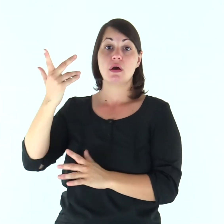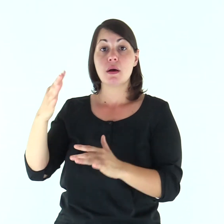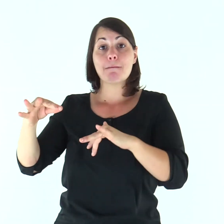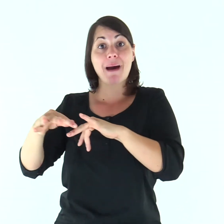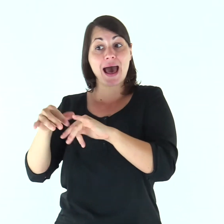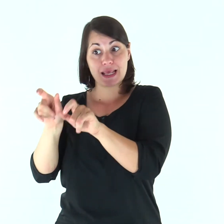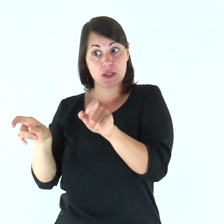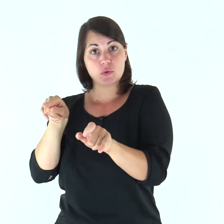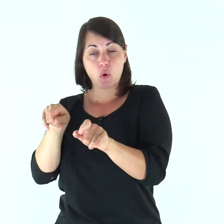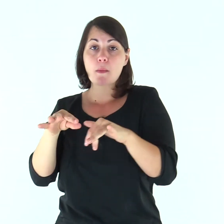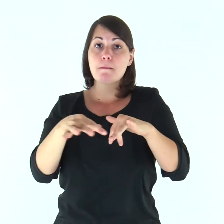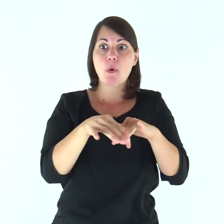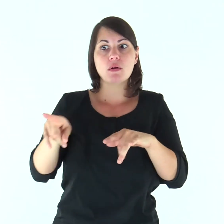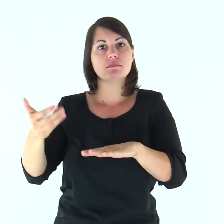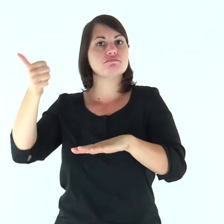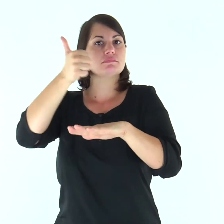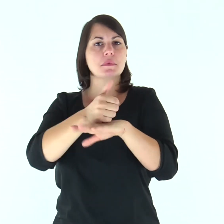il marito infatti è capo della moglie,